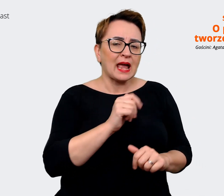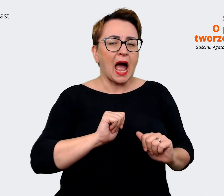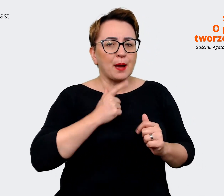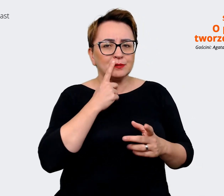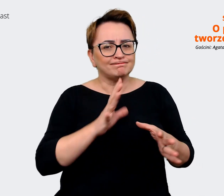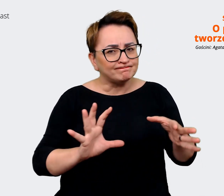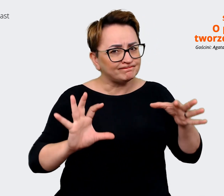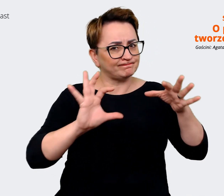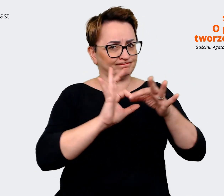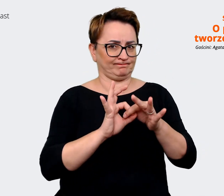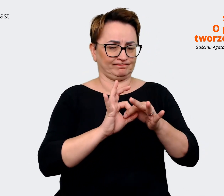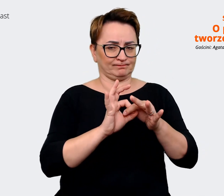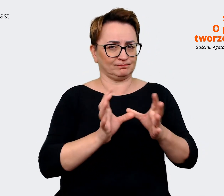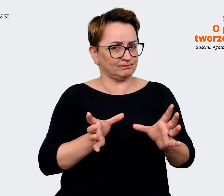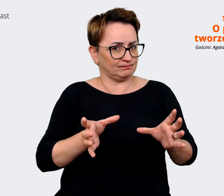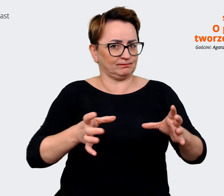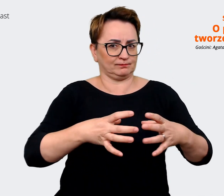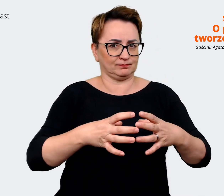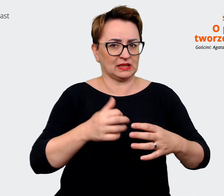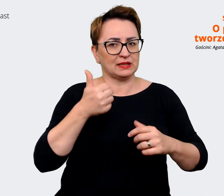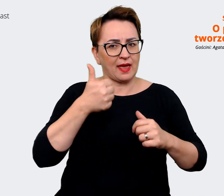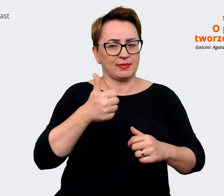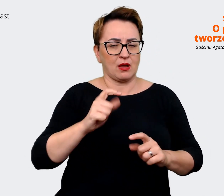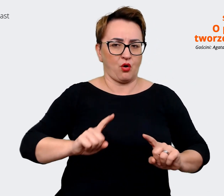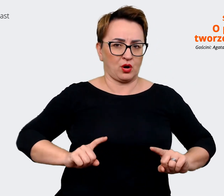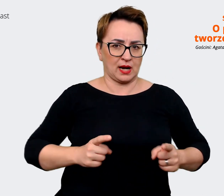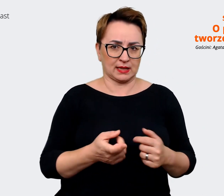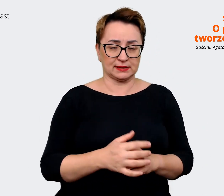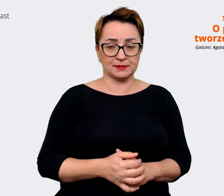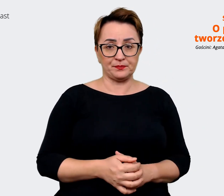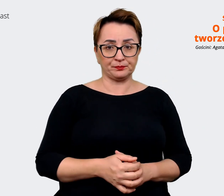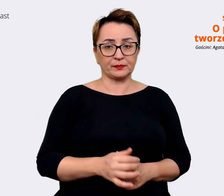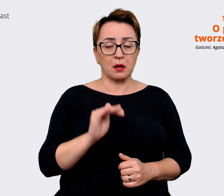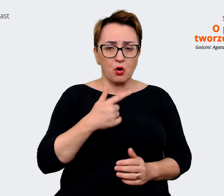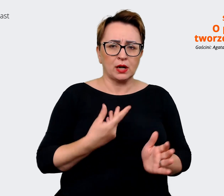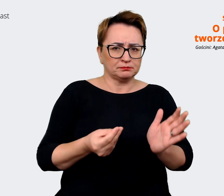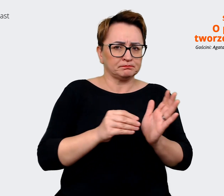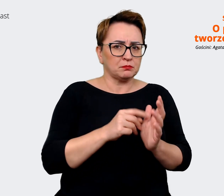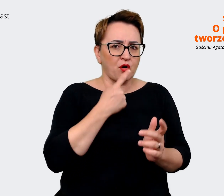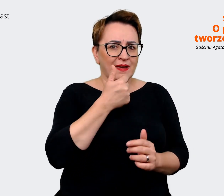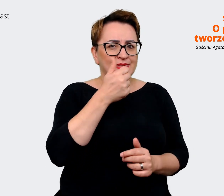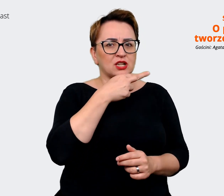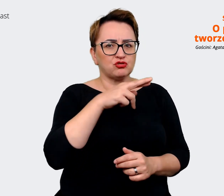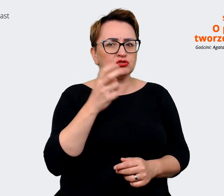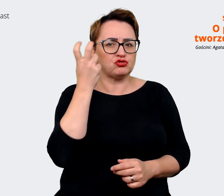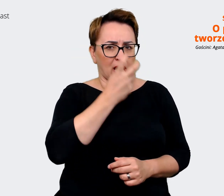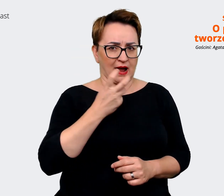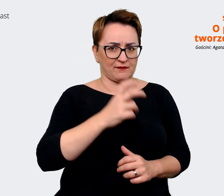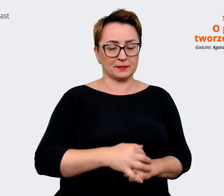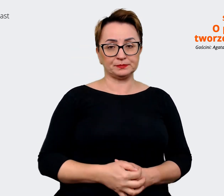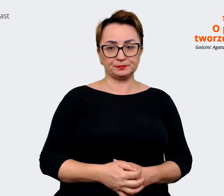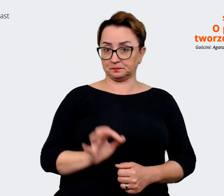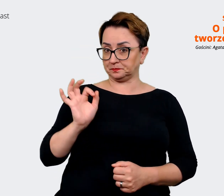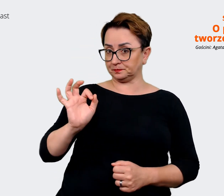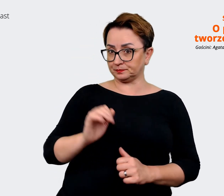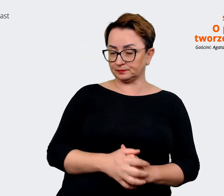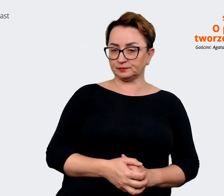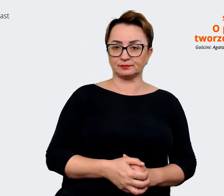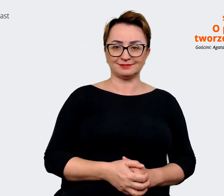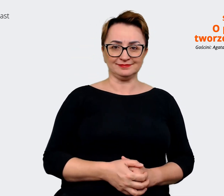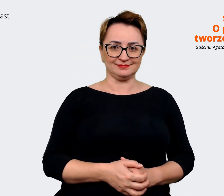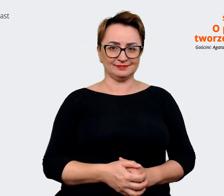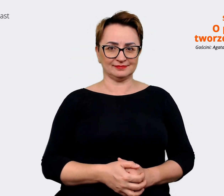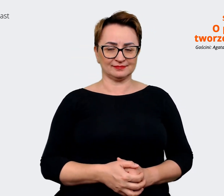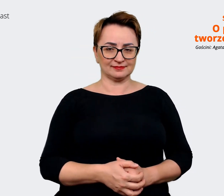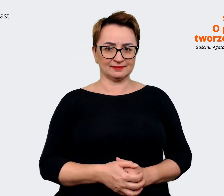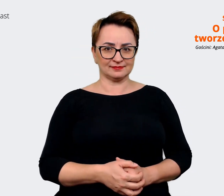jako organizacja. Mogę wam dopowiedzieć jeszcze taką rzecz, którą uważam za ciekawą. Bo do tej